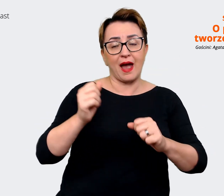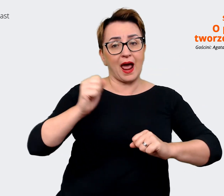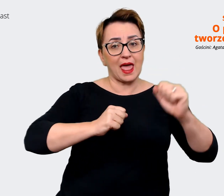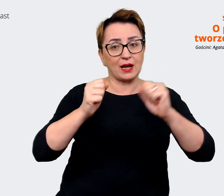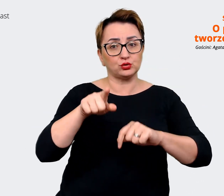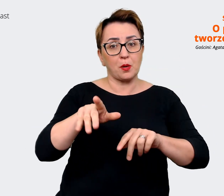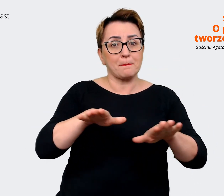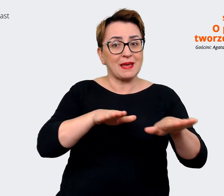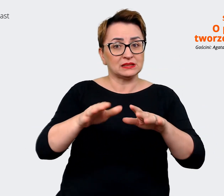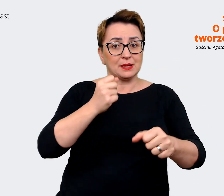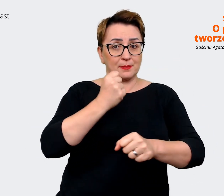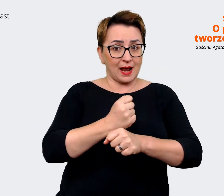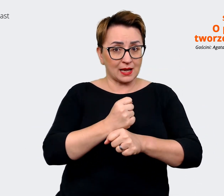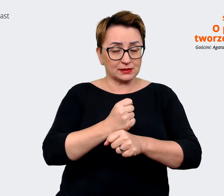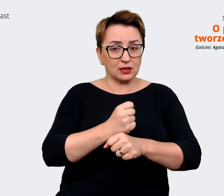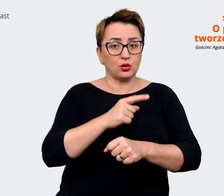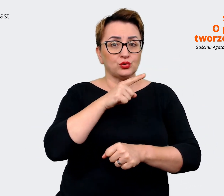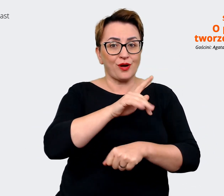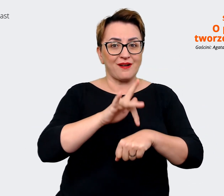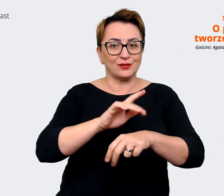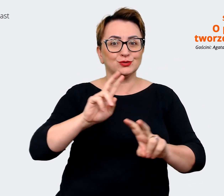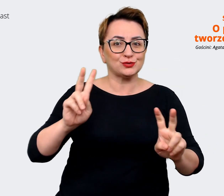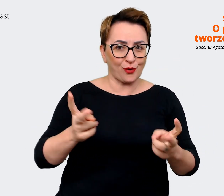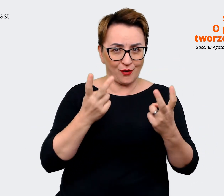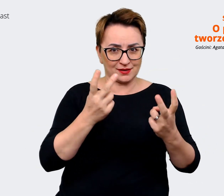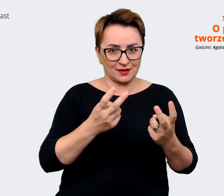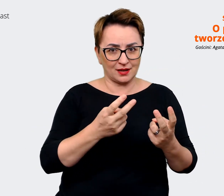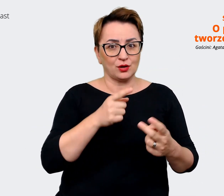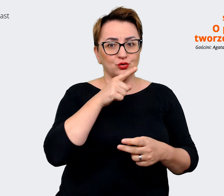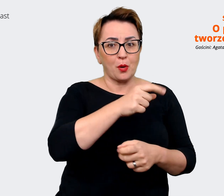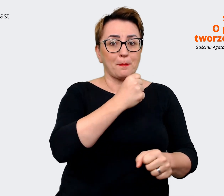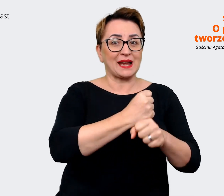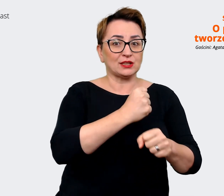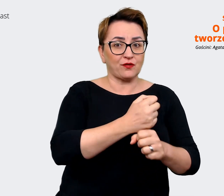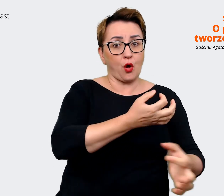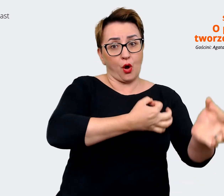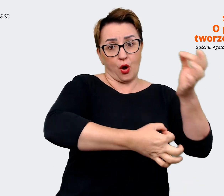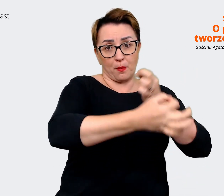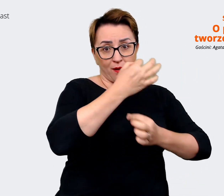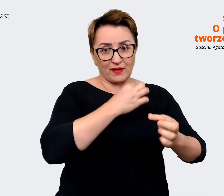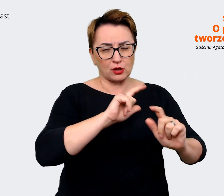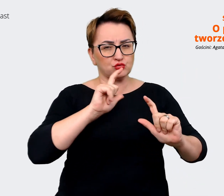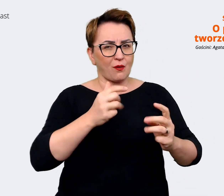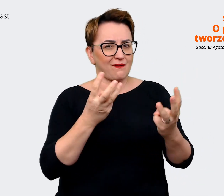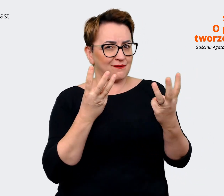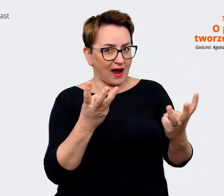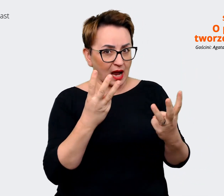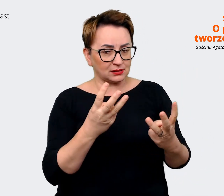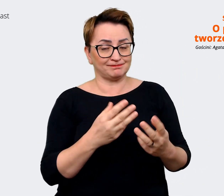tego, co mówią pracownicy i co sobie cenią. Także dzięki temu staramy się, żeby rzeczywiście nowi